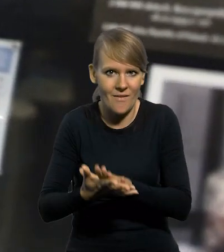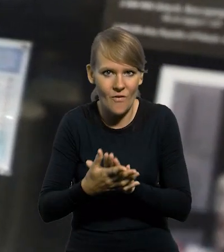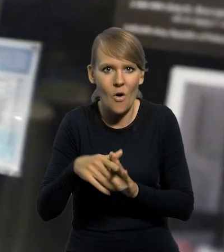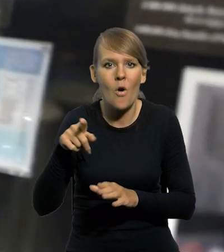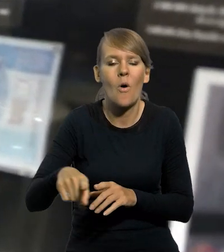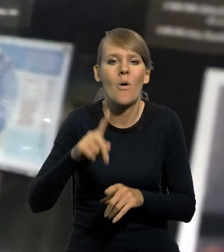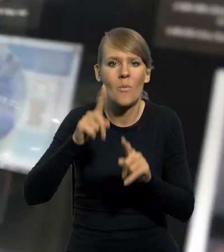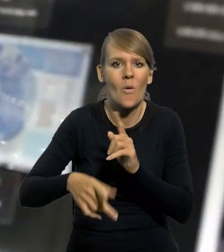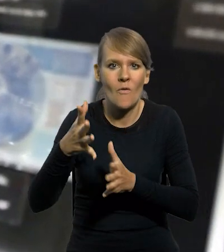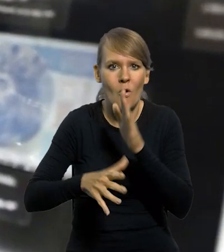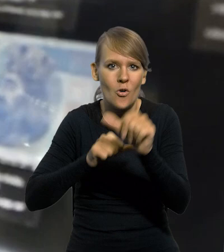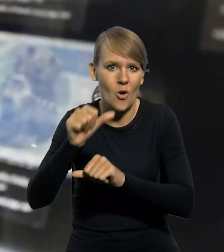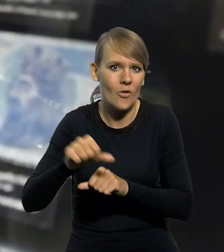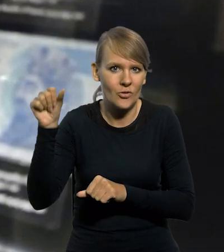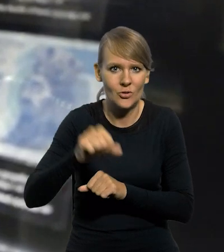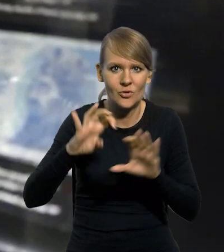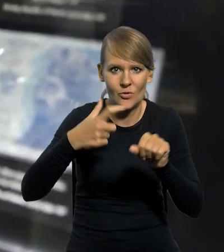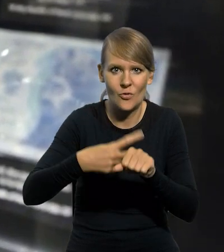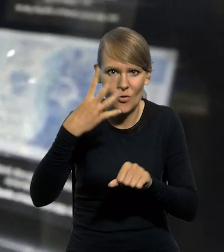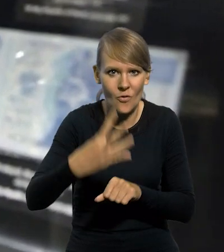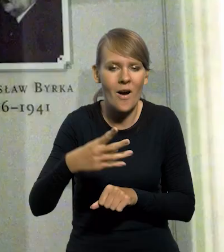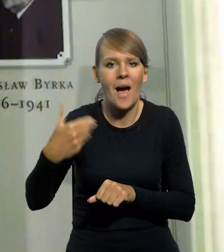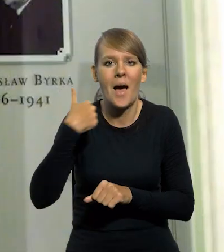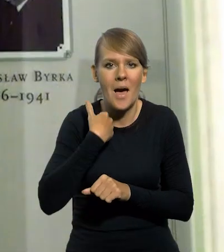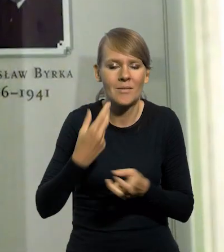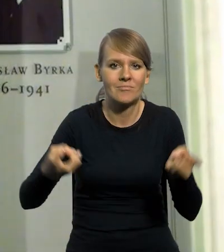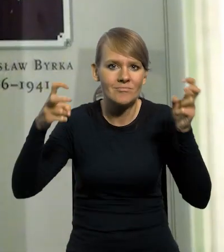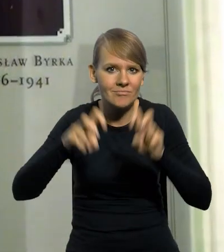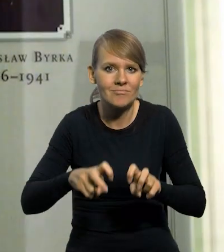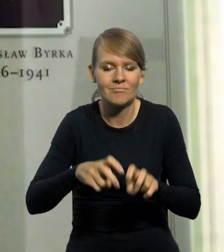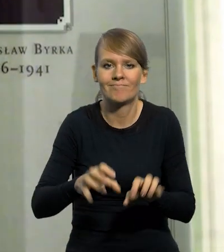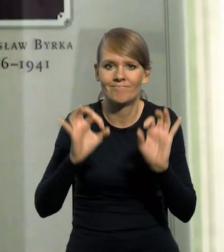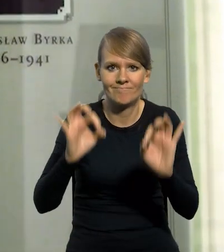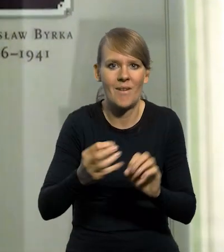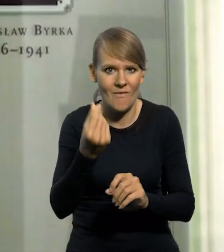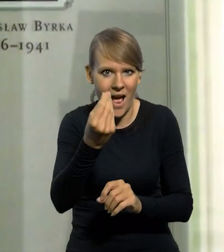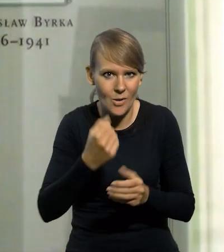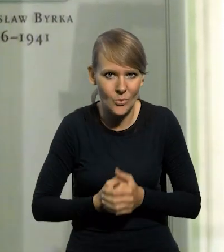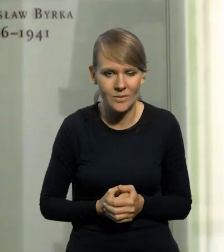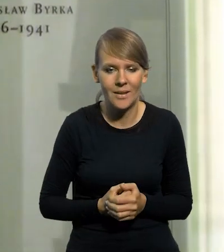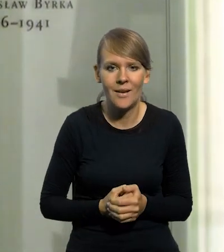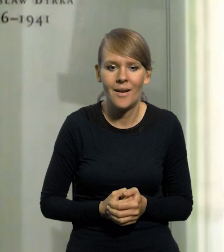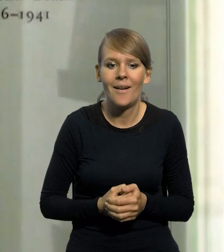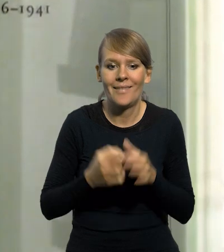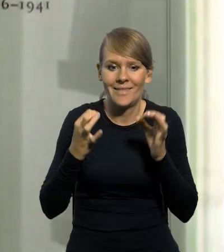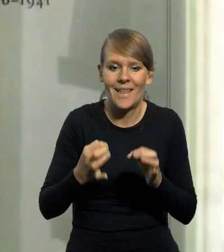powołanie Banku Polskiego w roku 1924 było to, że stworzono bardzo stabilną walutę. Ja teraz mam tutaj taką rzecz właśnie,